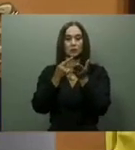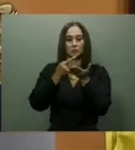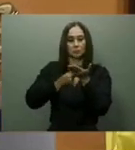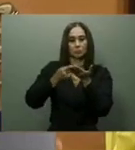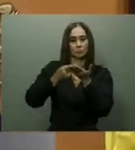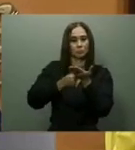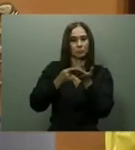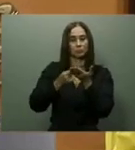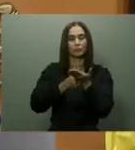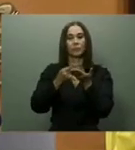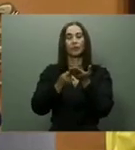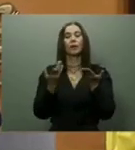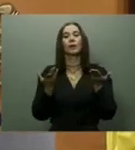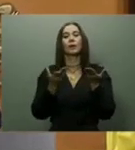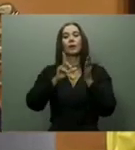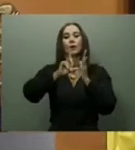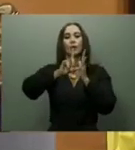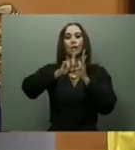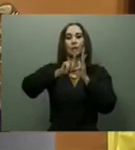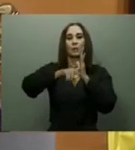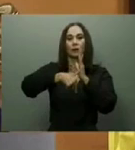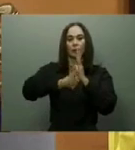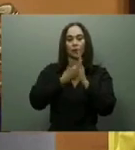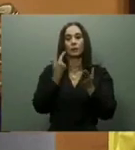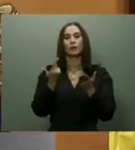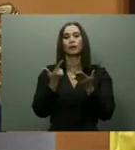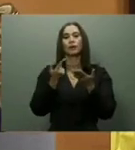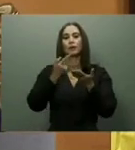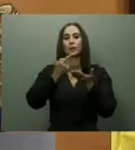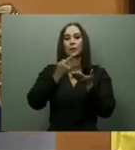informó que el diseño para la sustitución estaba en etapa final.